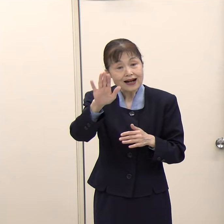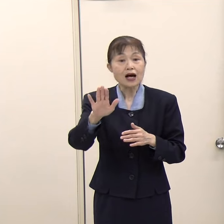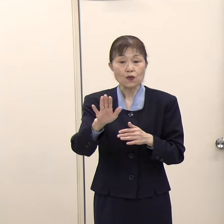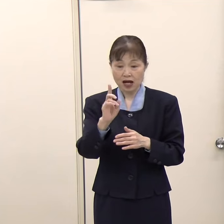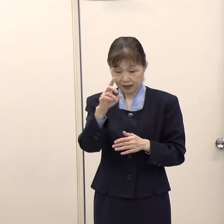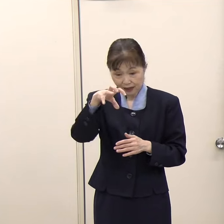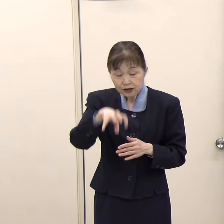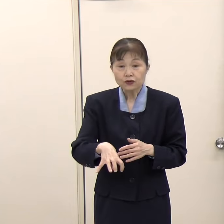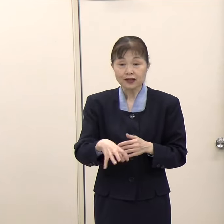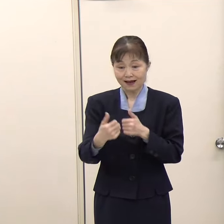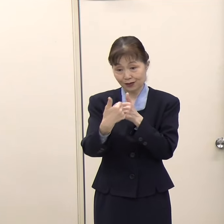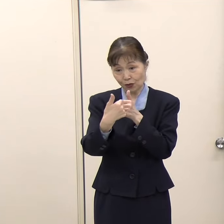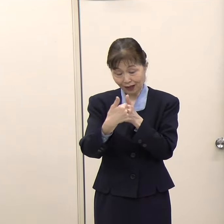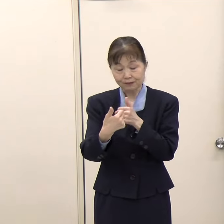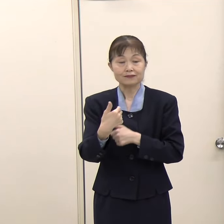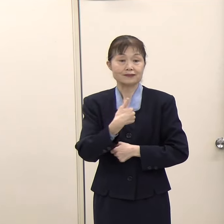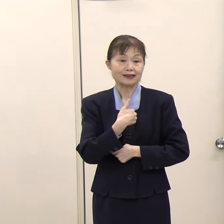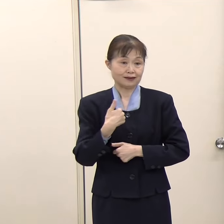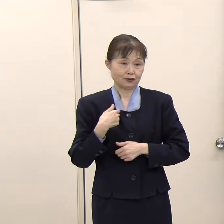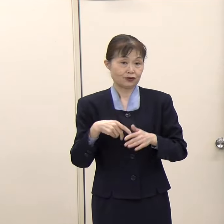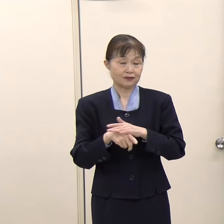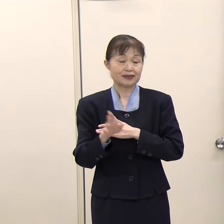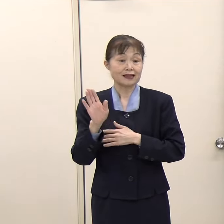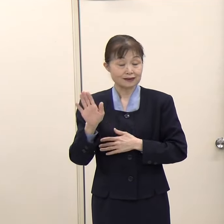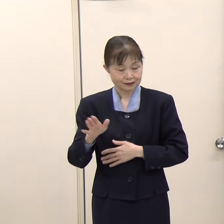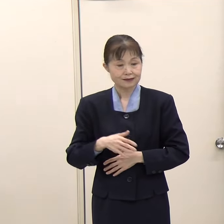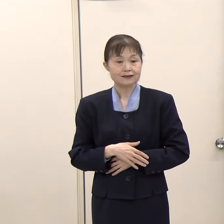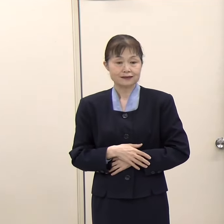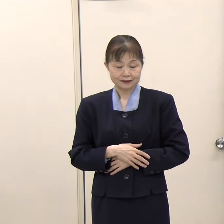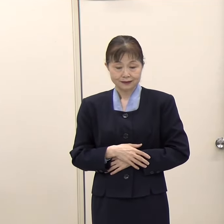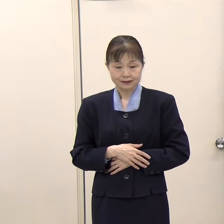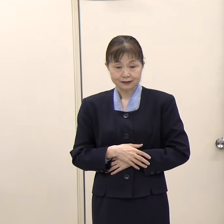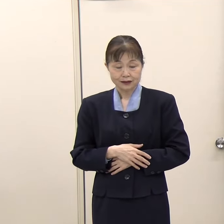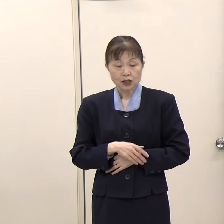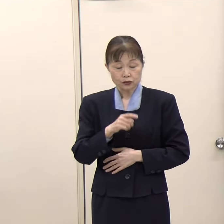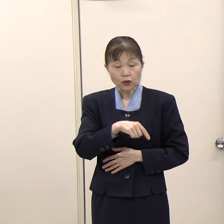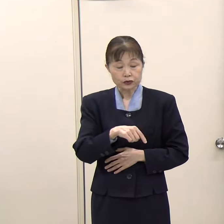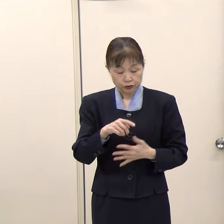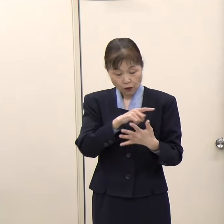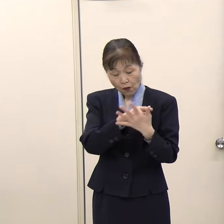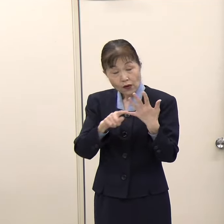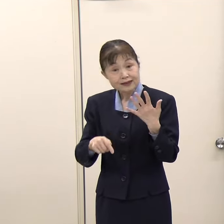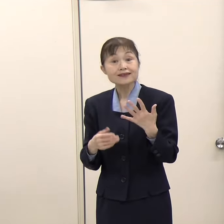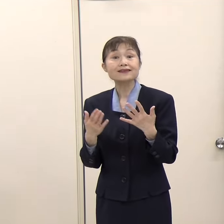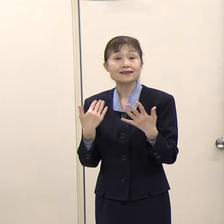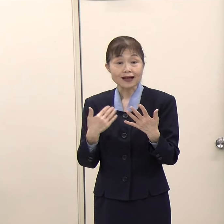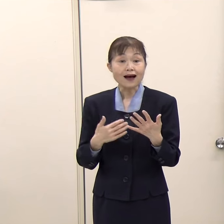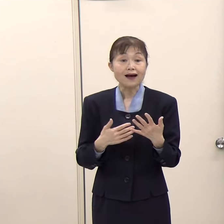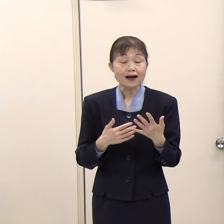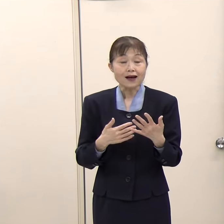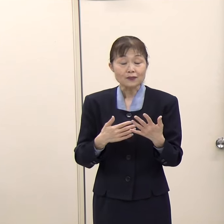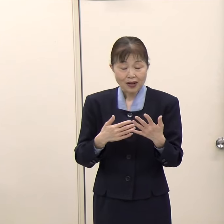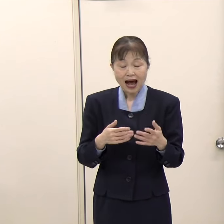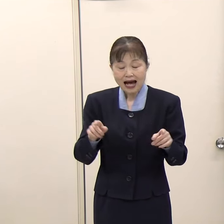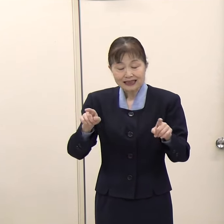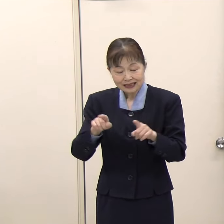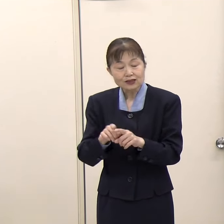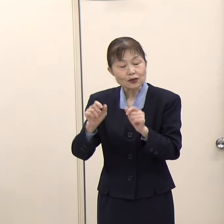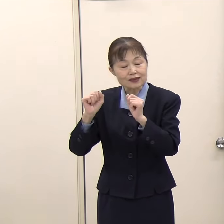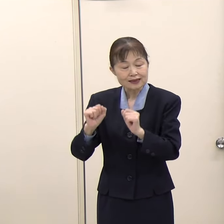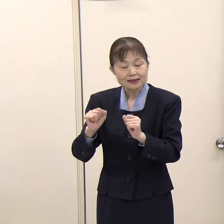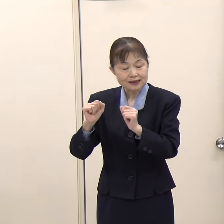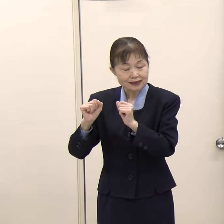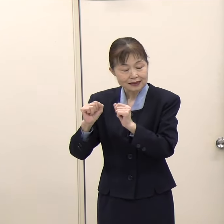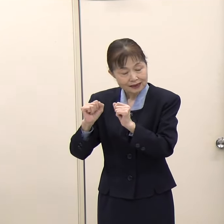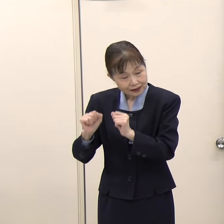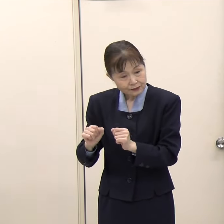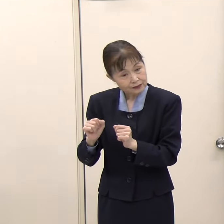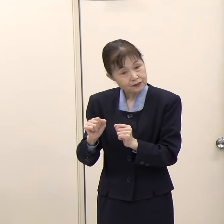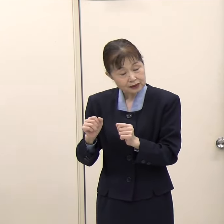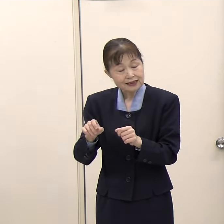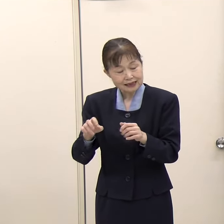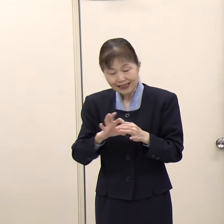その状況は色々あると思いますが、複数の機関に一緒に向き合っていただくこともできると思います。